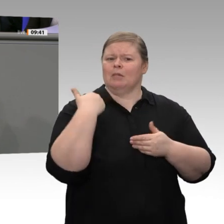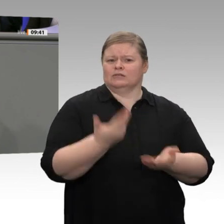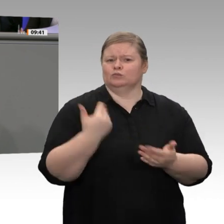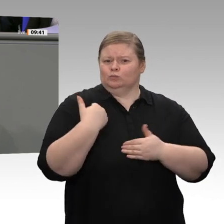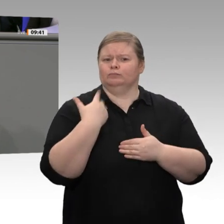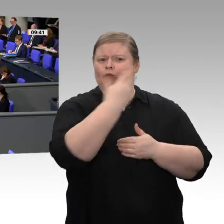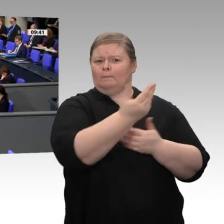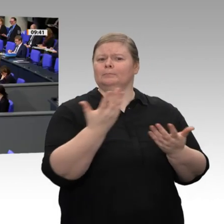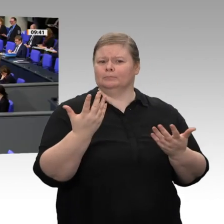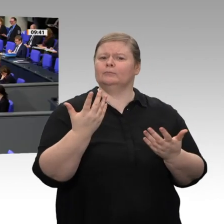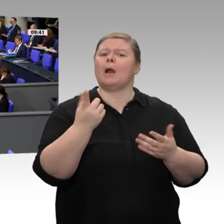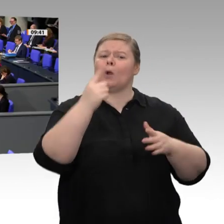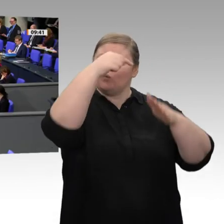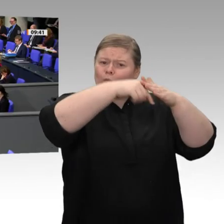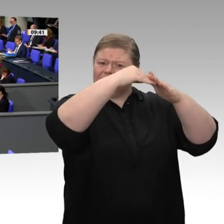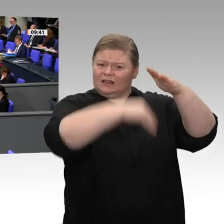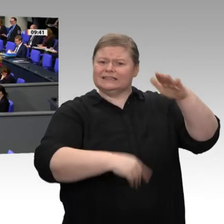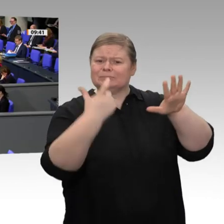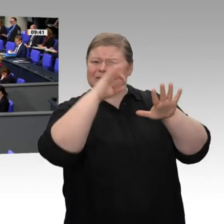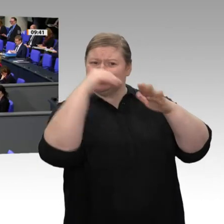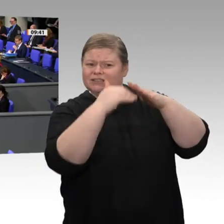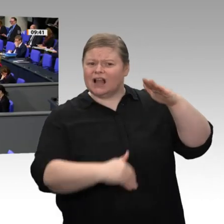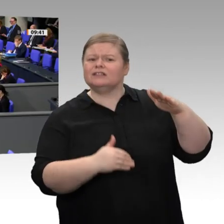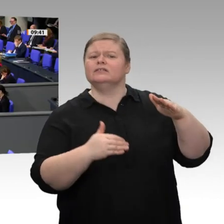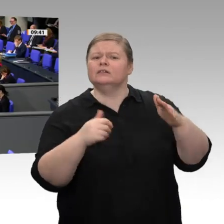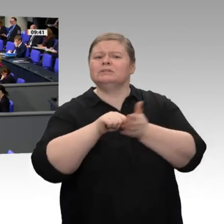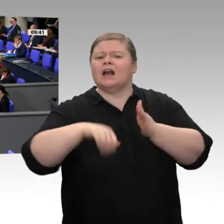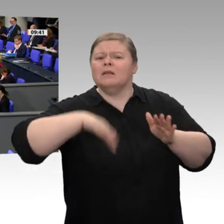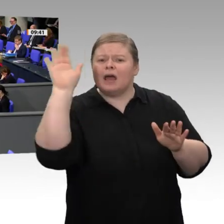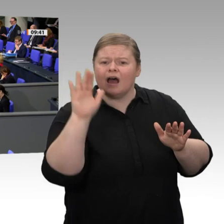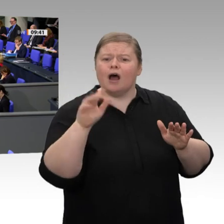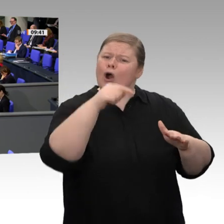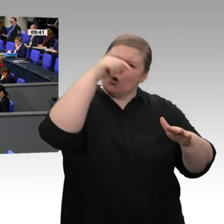der unteren Einkommen und nicht Steuerentlastungen mit der Gießkanne, wodurch man reine Mitnahmeeffekte